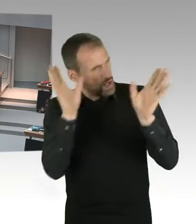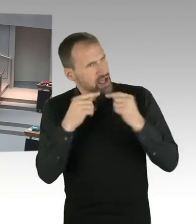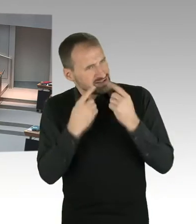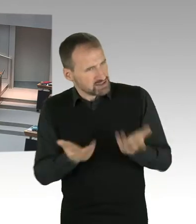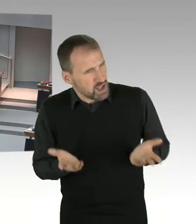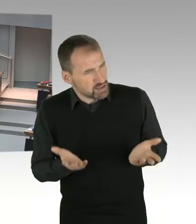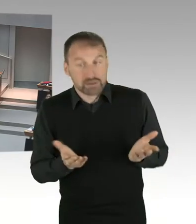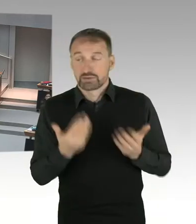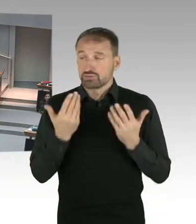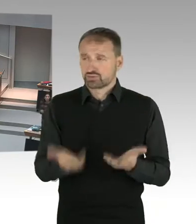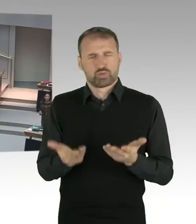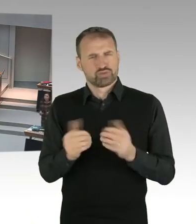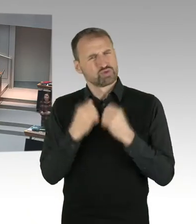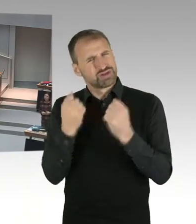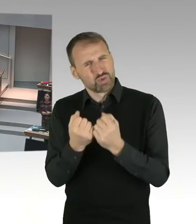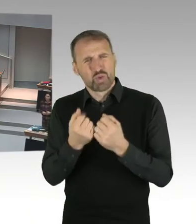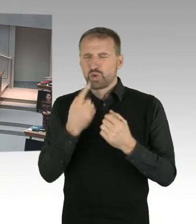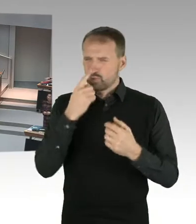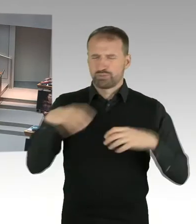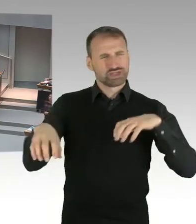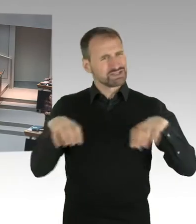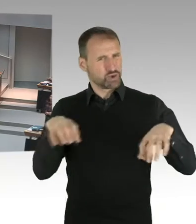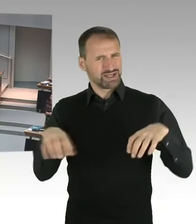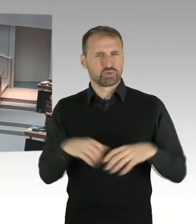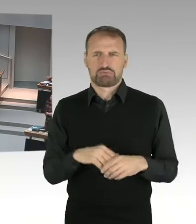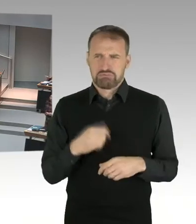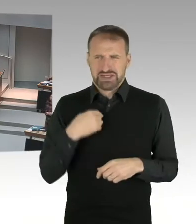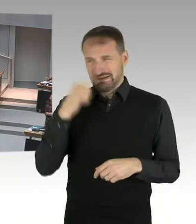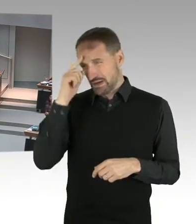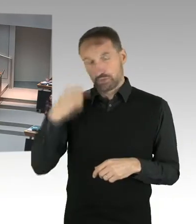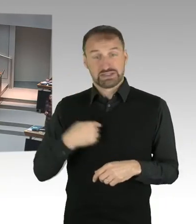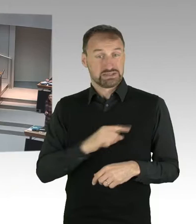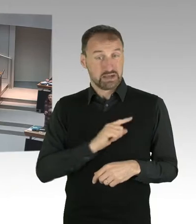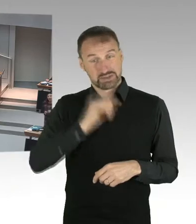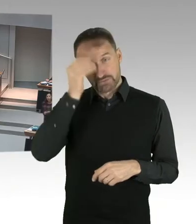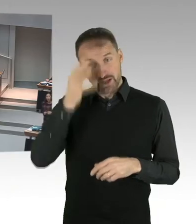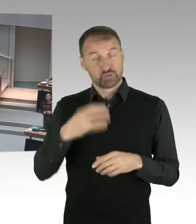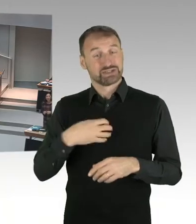Wir haben ein Neutralitätsgesetz. Und ich habe den Auftrag als Senatorin,